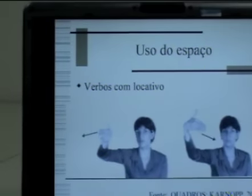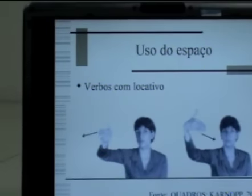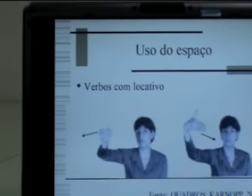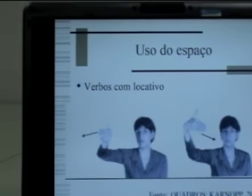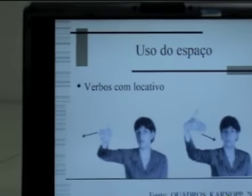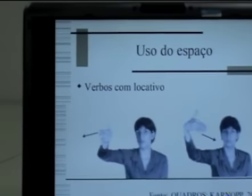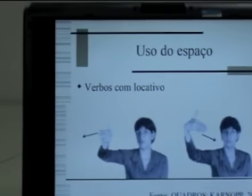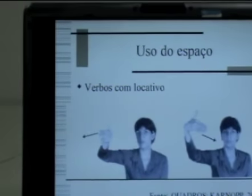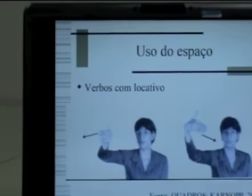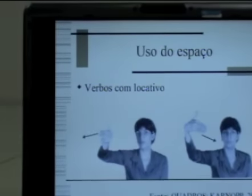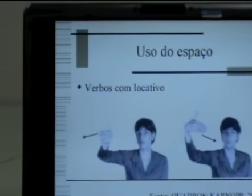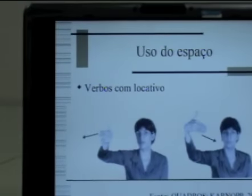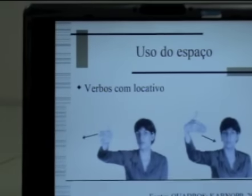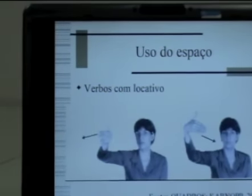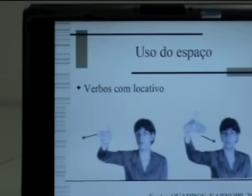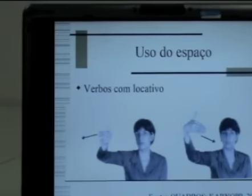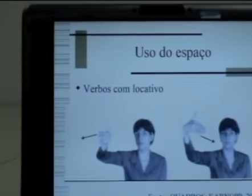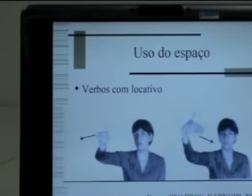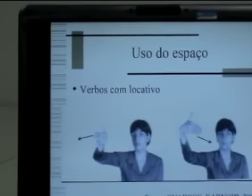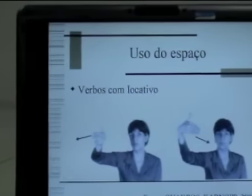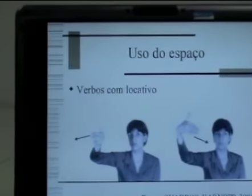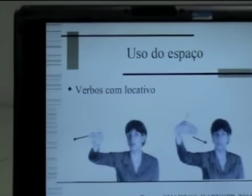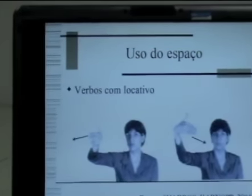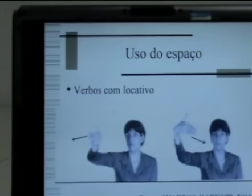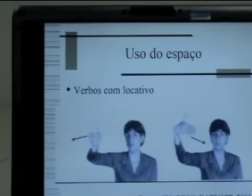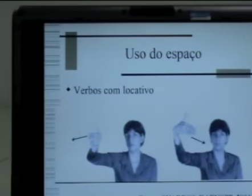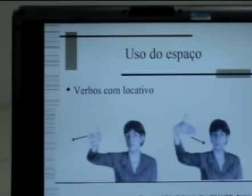Então esses verbos não têm concordância para pessoa,